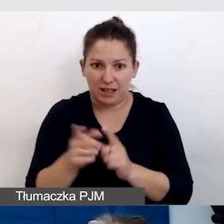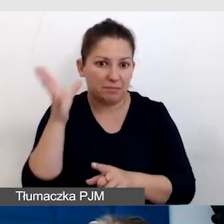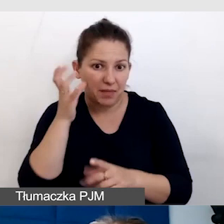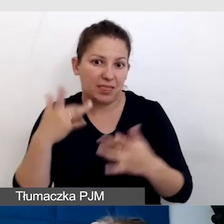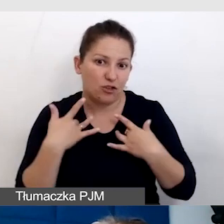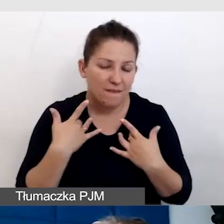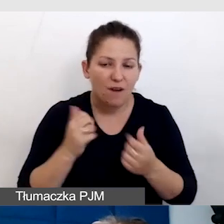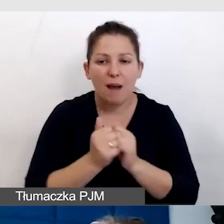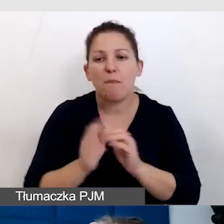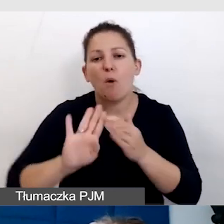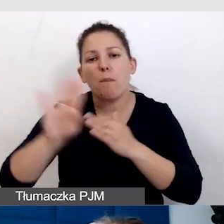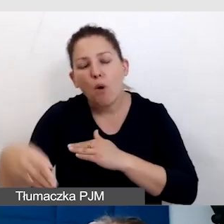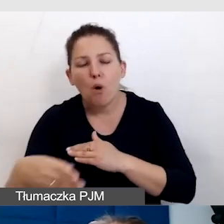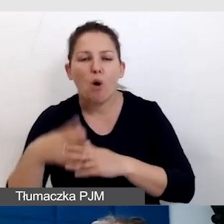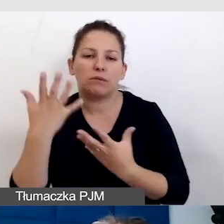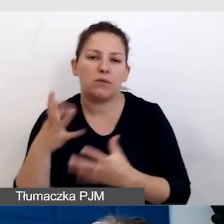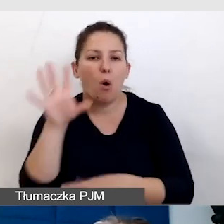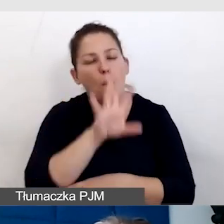albo będą chciały obejrzeć ten film na YouTubie,